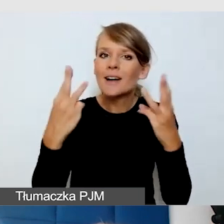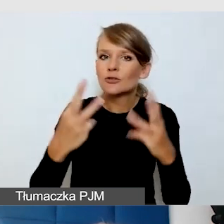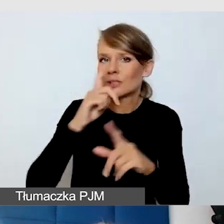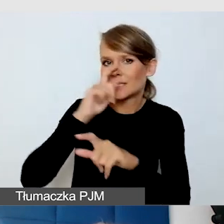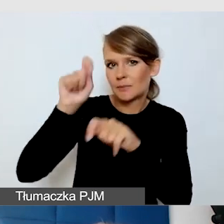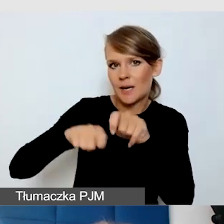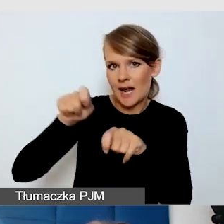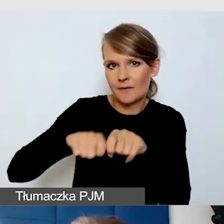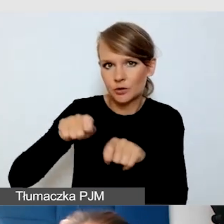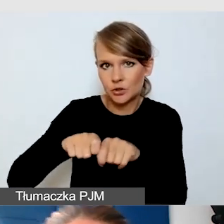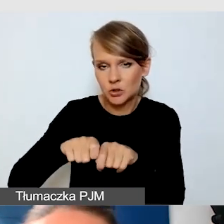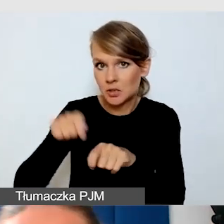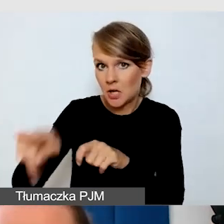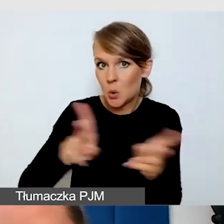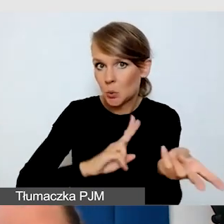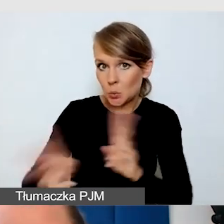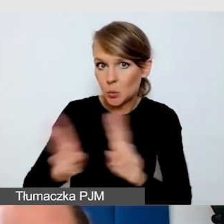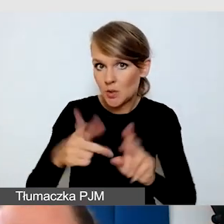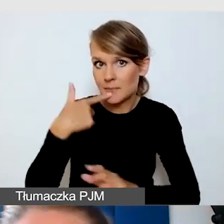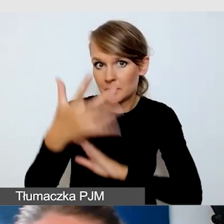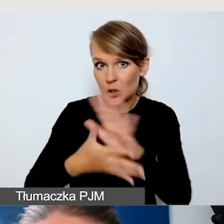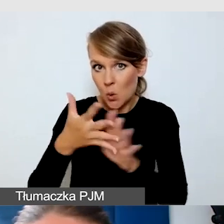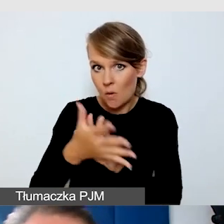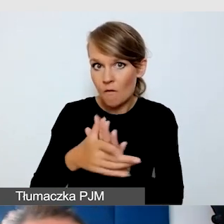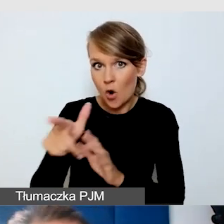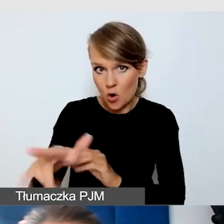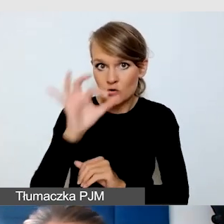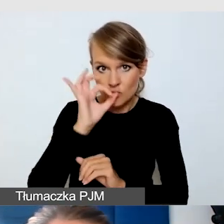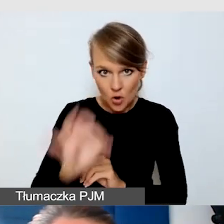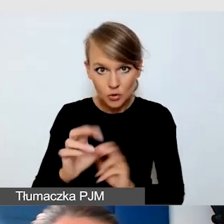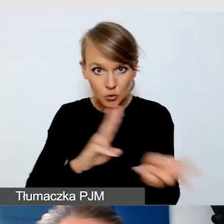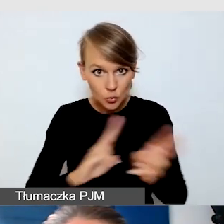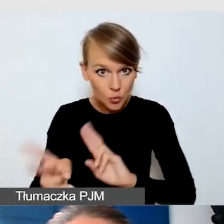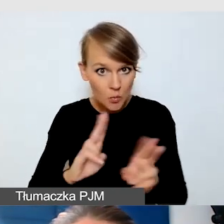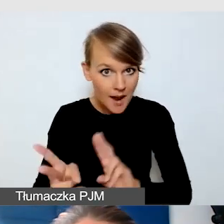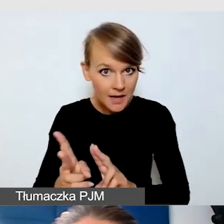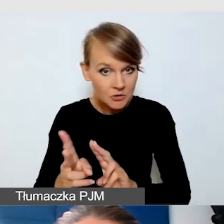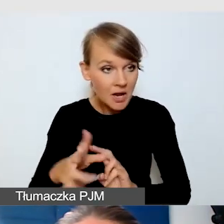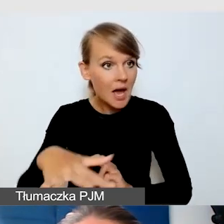czy tłumacz języka migowego dobrze tłumaczy i czy jest zrozumiany przez Głuchych.